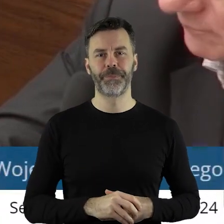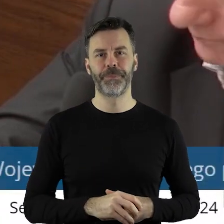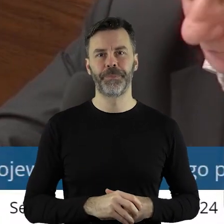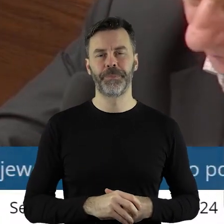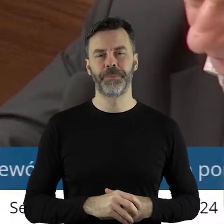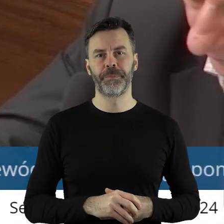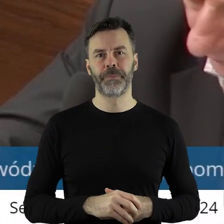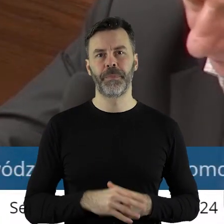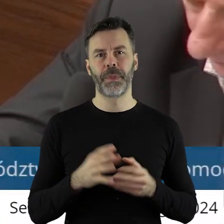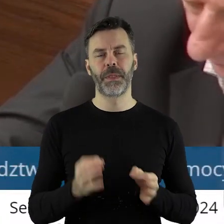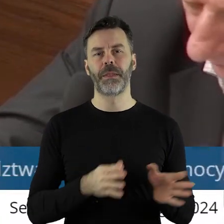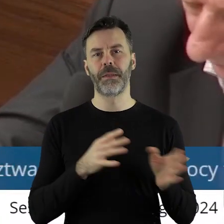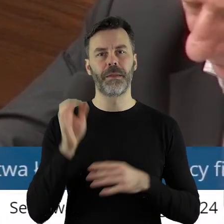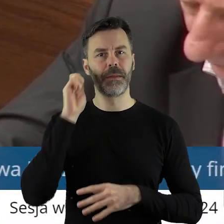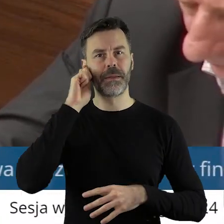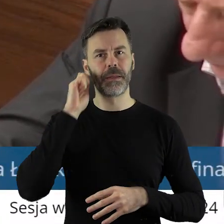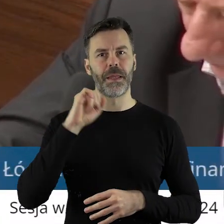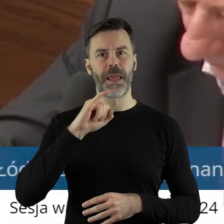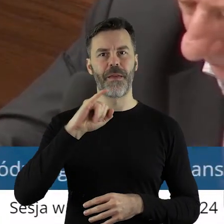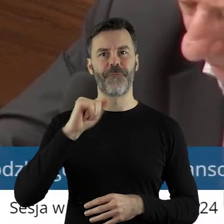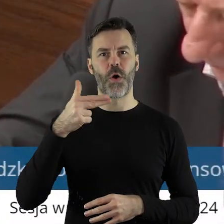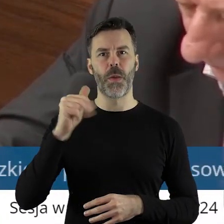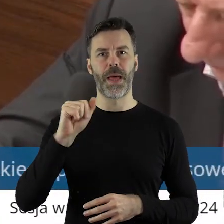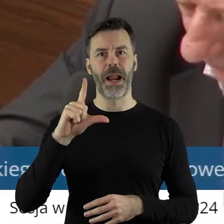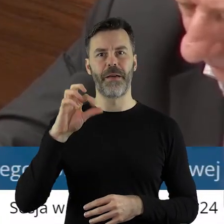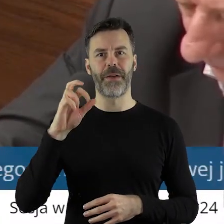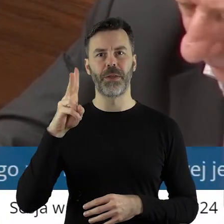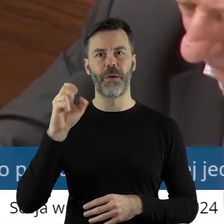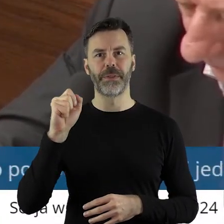Dziękuję bardzo. Proszę bardzo, pani radna Iwona Lewandowska.